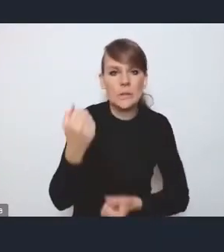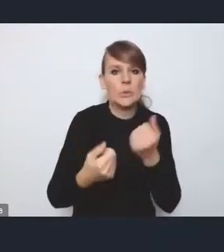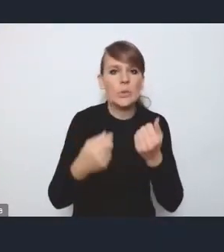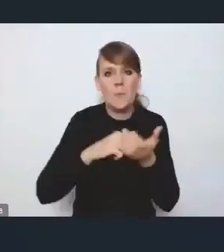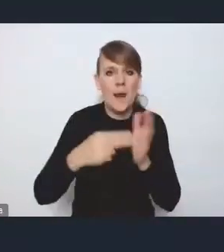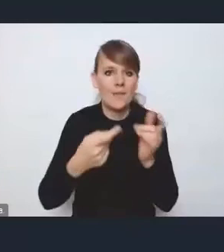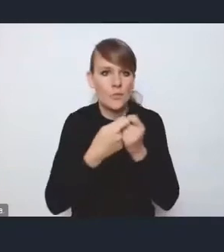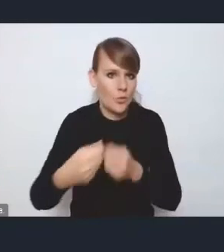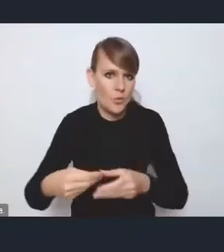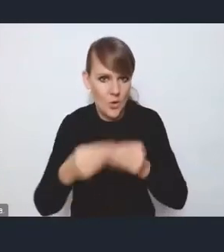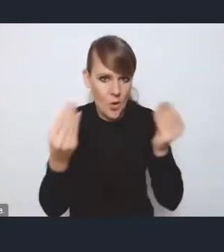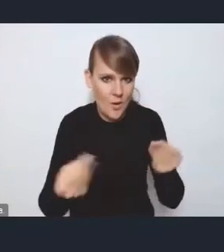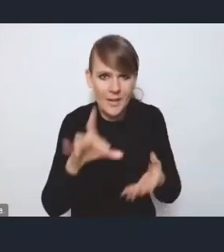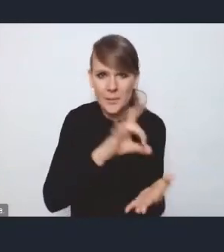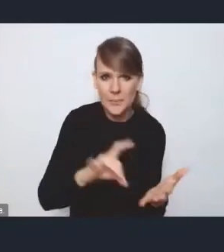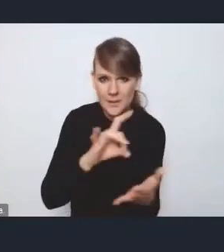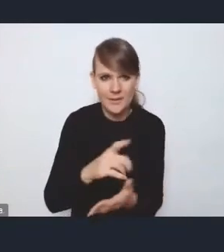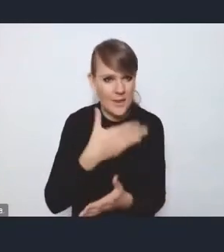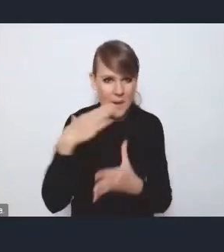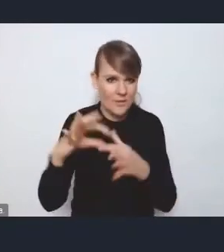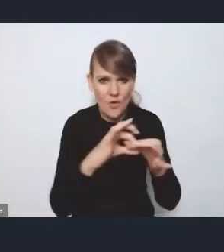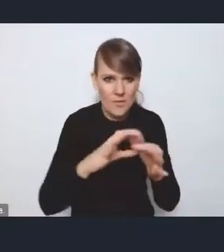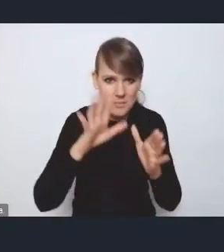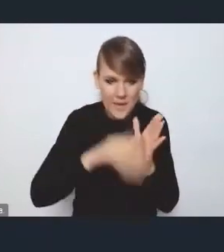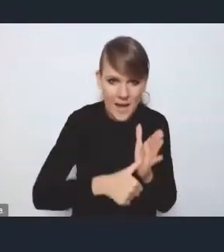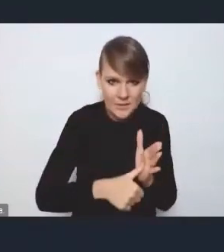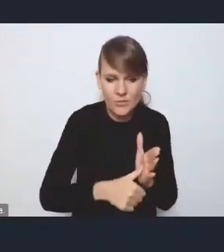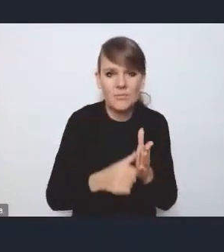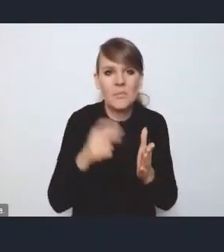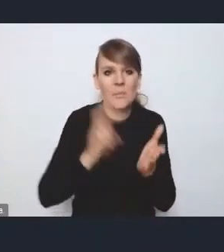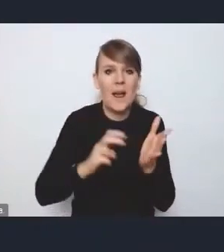gdzie gminy są totalnie z miastem niepowiązane i w zasadzie brakuje tych wspólnych mianowników,